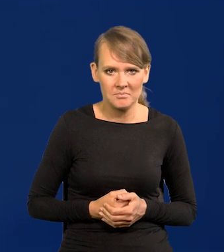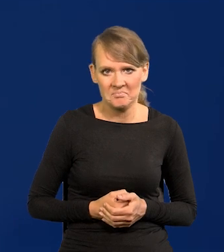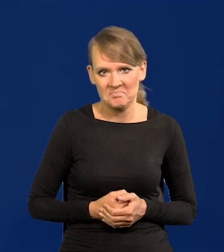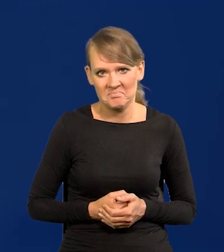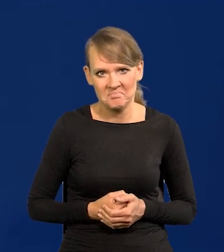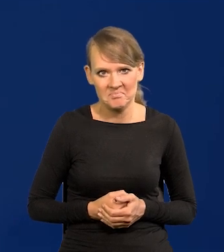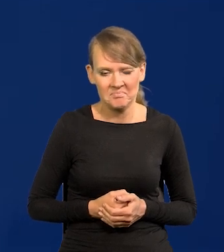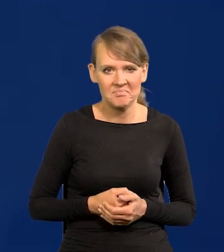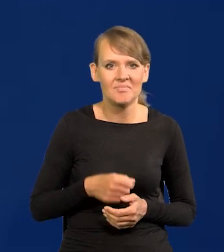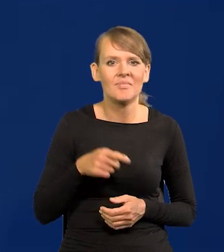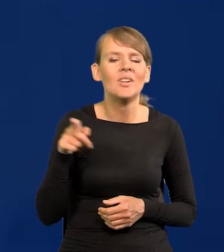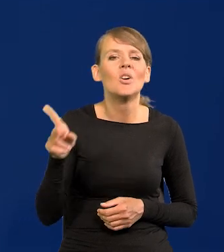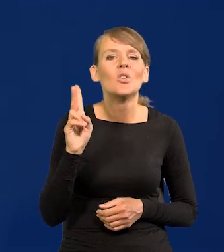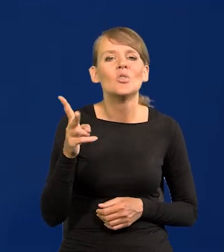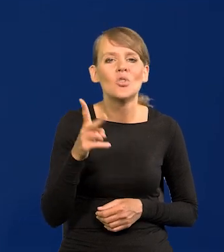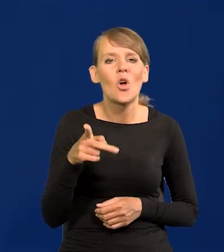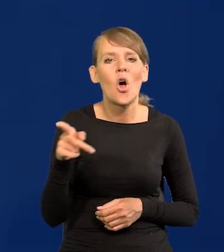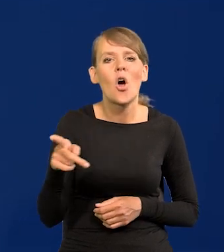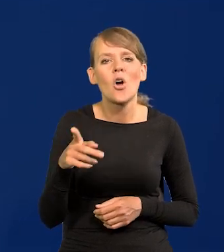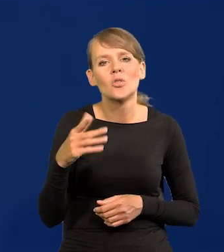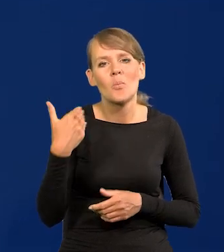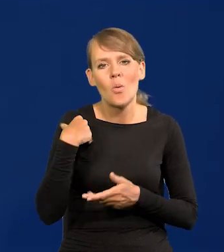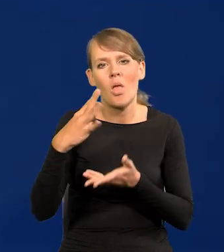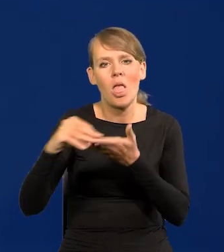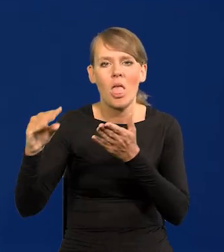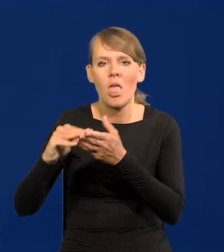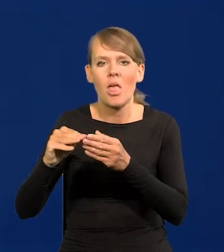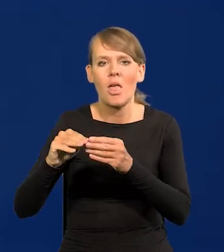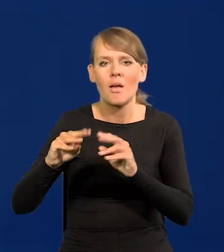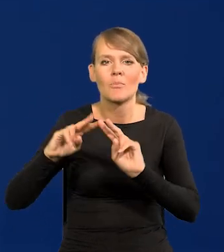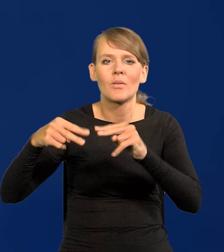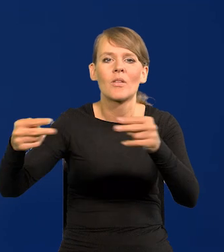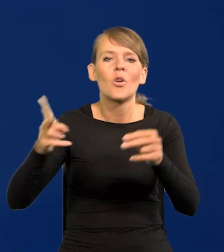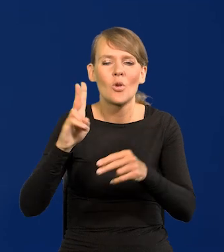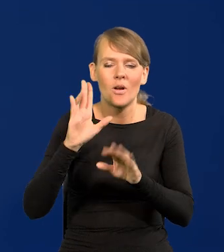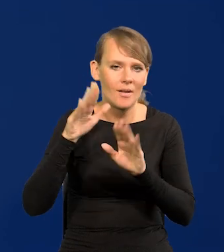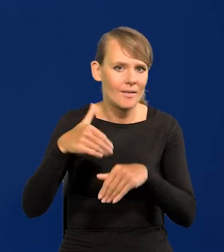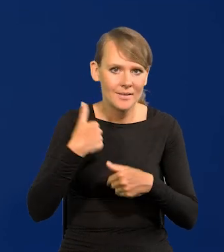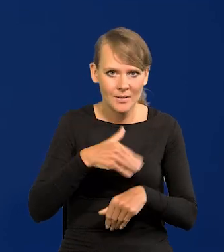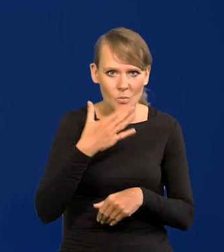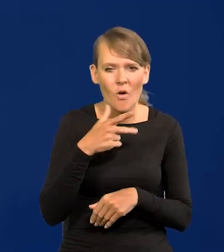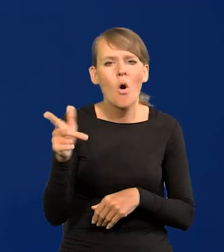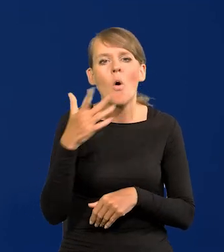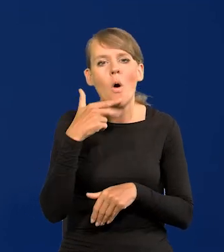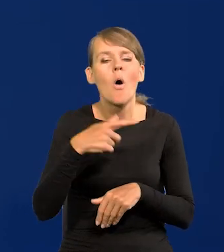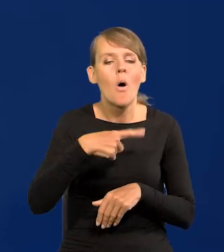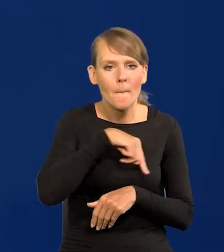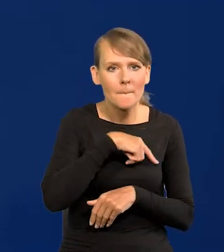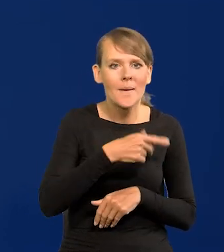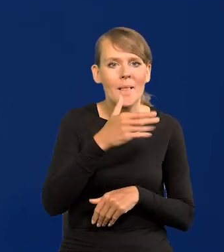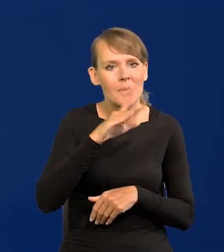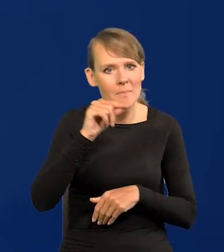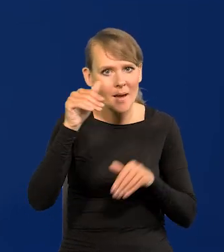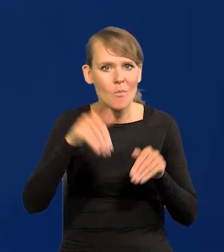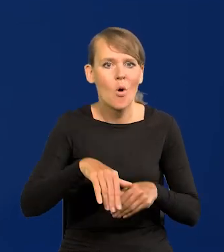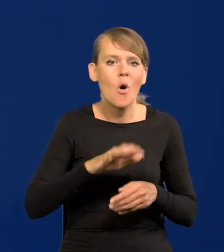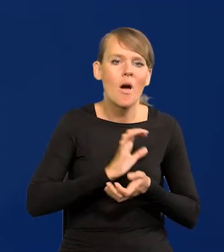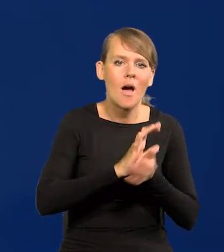Już nie powiem, które instytucje też to bezmyślnie powtórzyły, w szczególności jakieś obligacje, że mógłbym Narodowy Bank Polski wyemitować